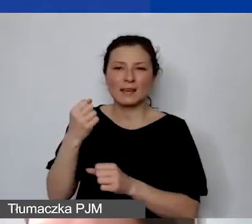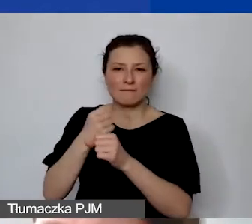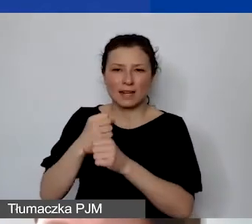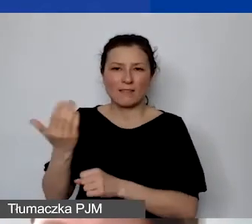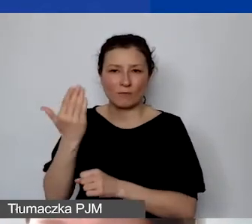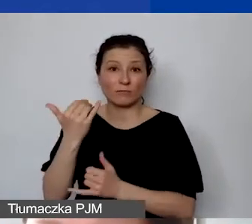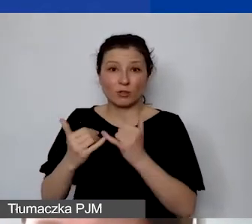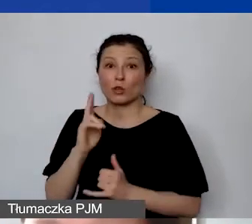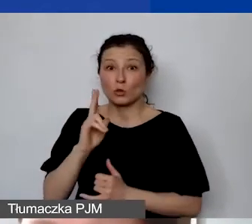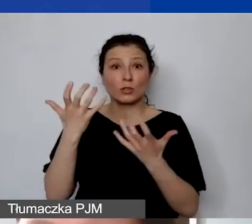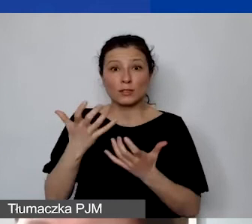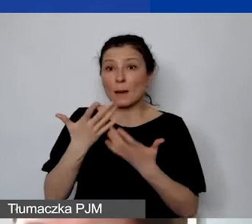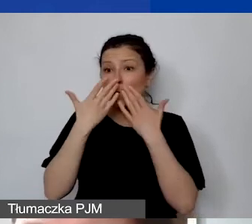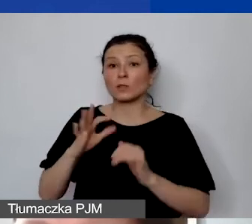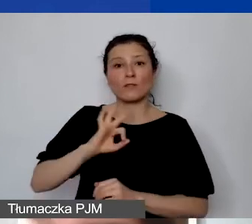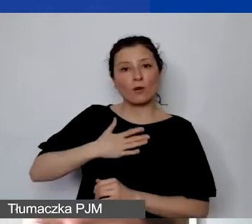Tylko proszę pamiętać, że wycena pracy wolontariackiej